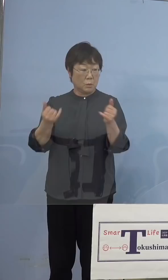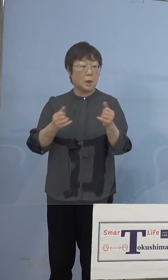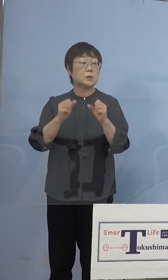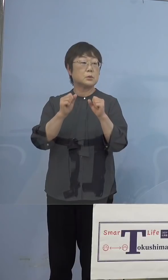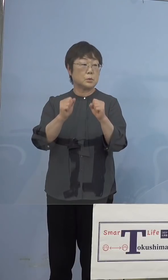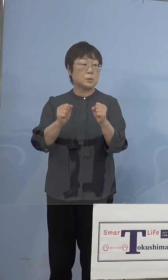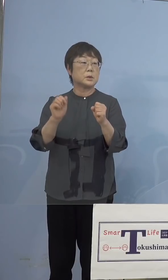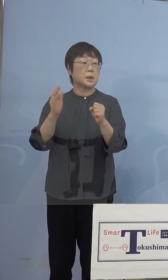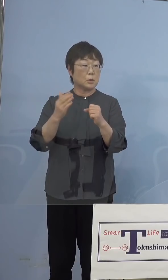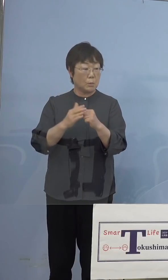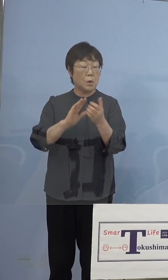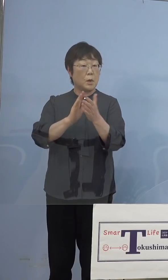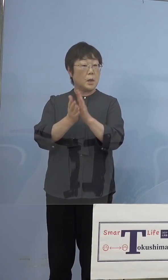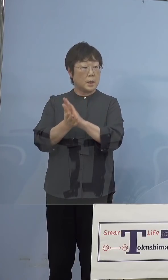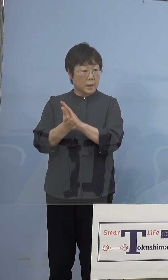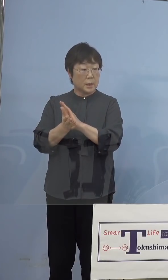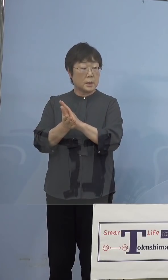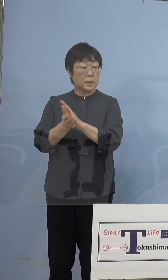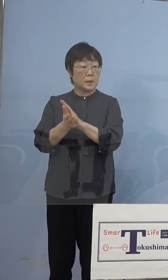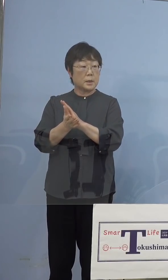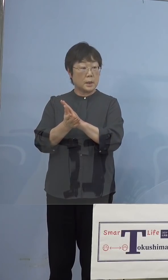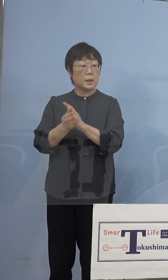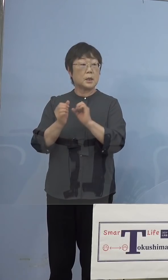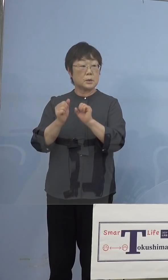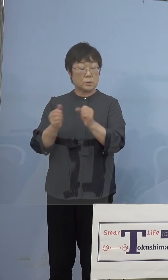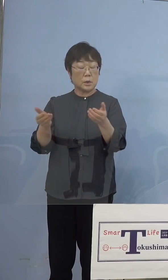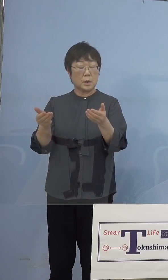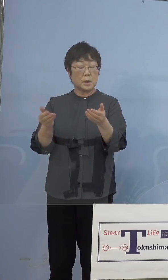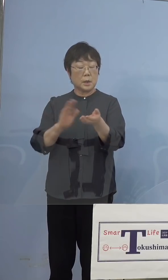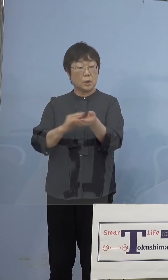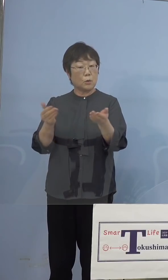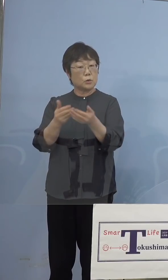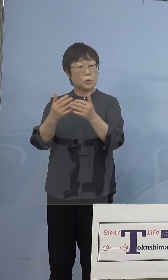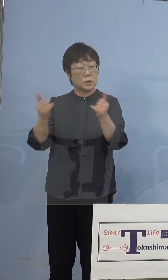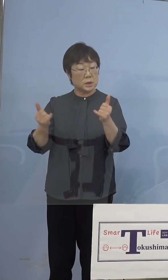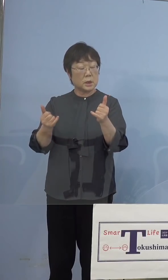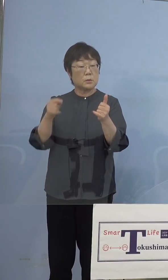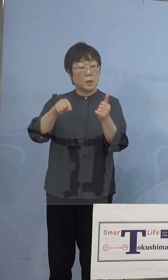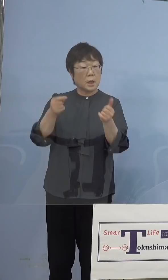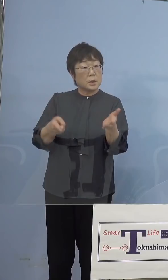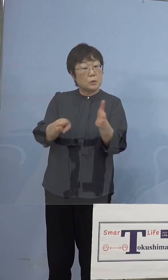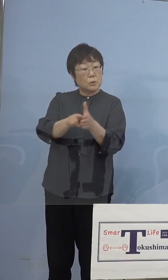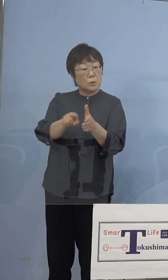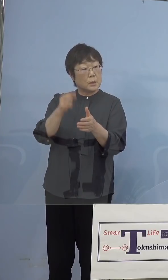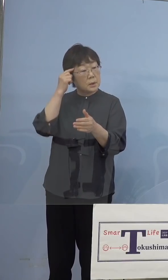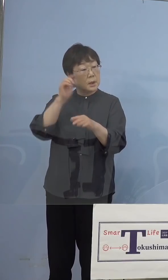県がやっている医療従事者の方に 入れるという考えはありますか